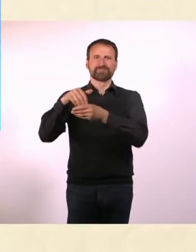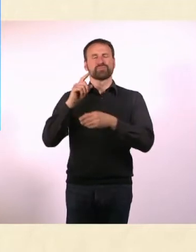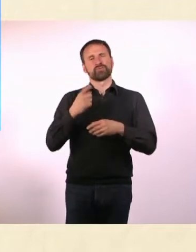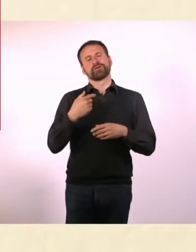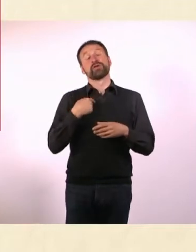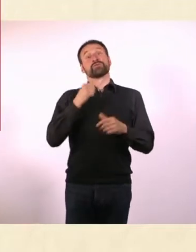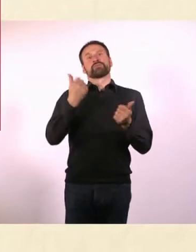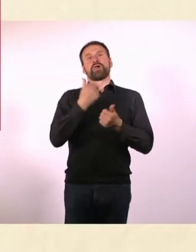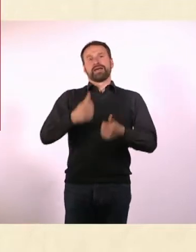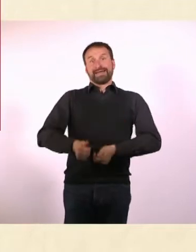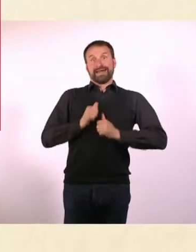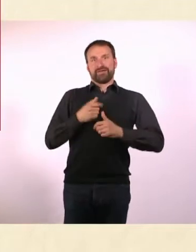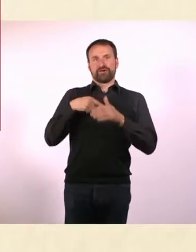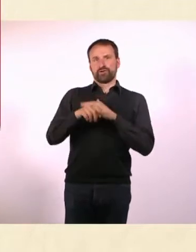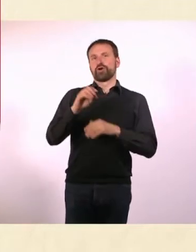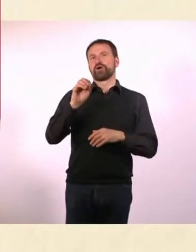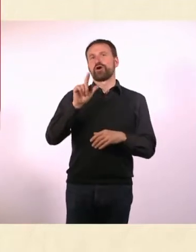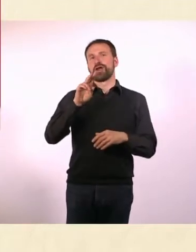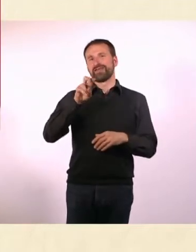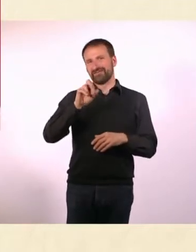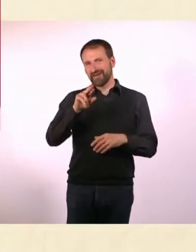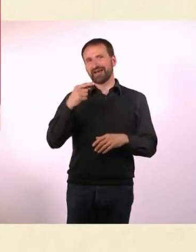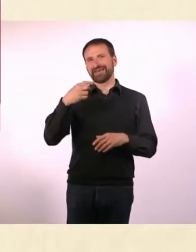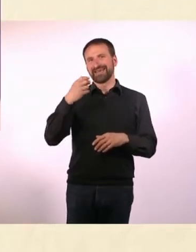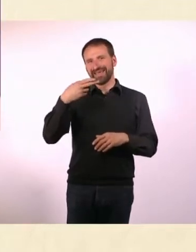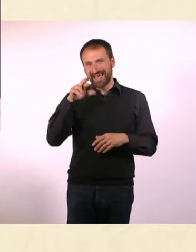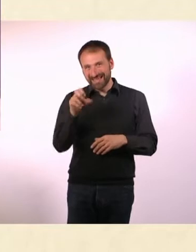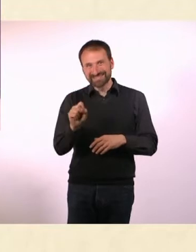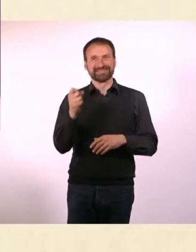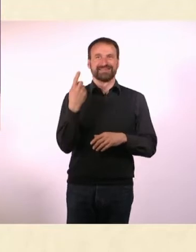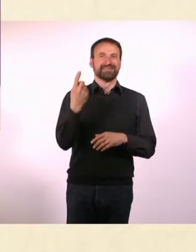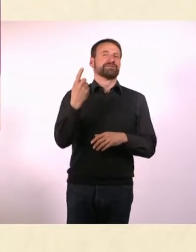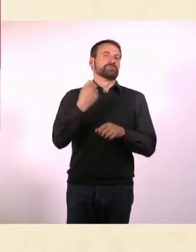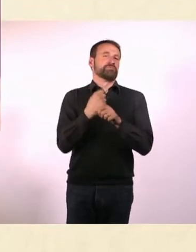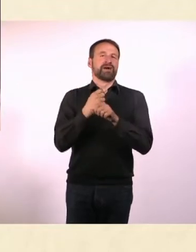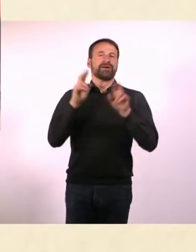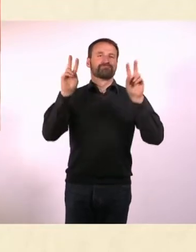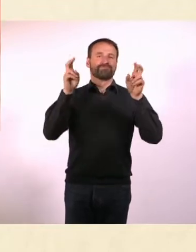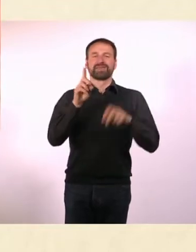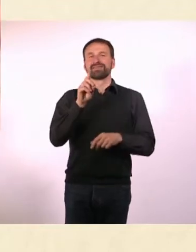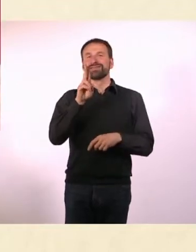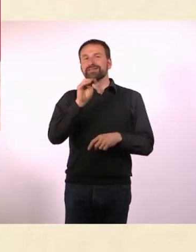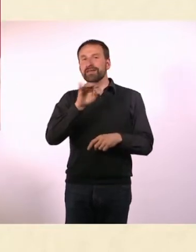Ah ja, den kenne ich. Vielleicht hat der auch ADHS, auf jeden Fall hat er gesagt: Ja! Kommen Sie ruhig vorbei!